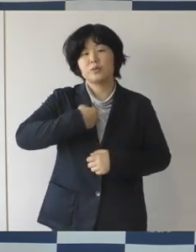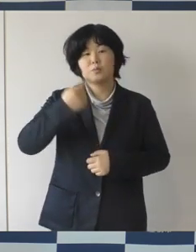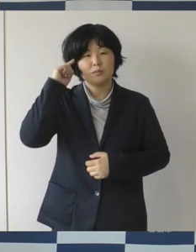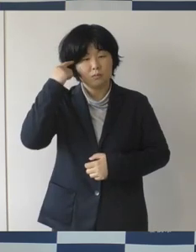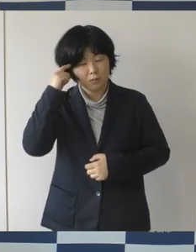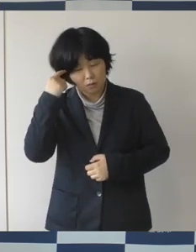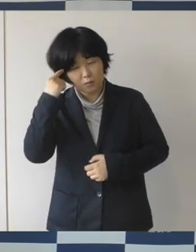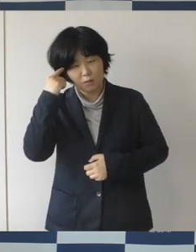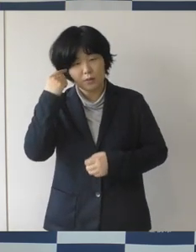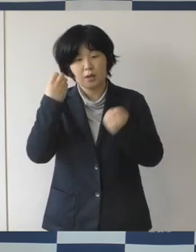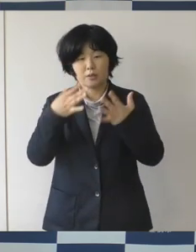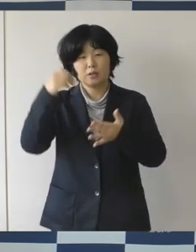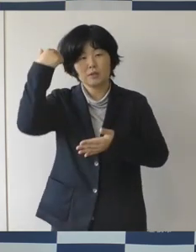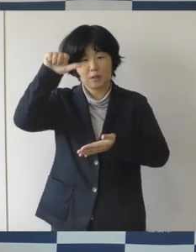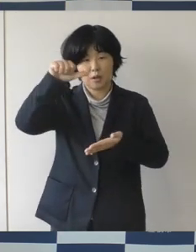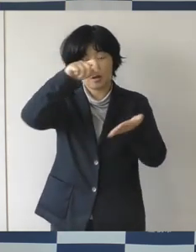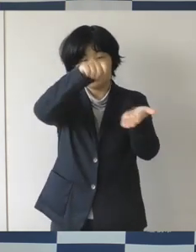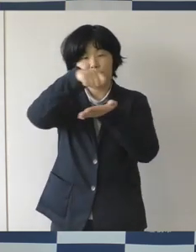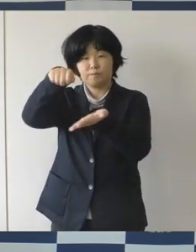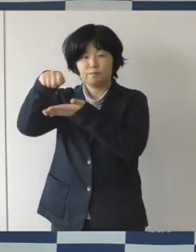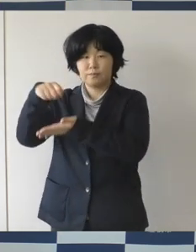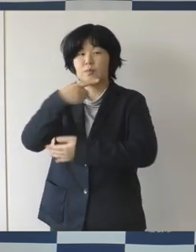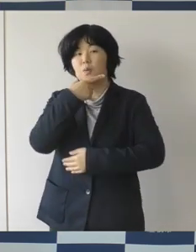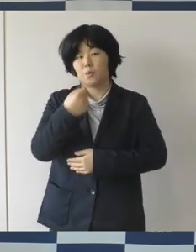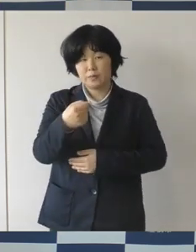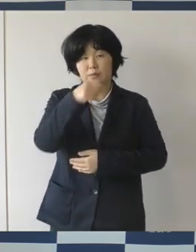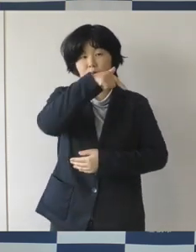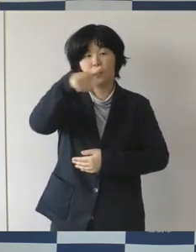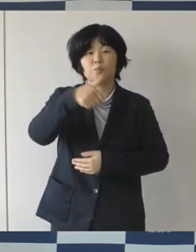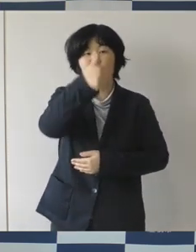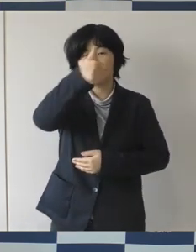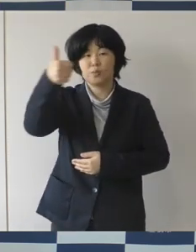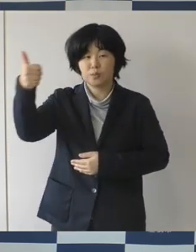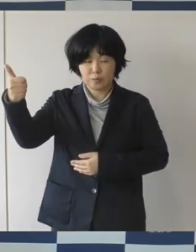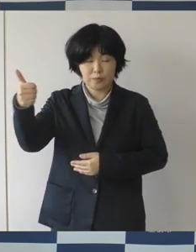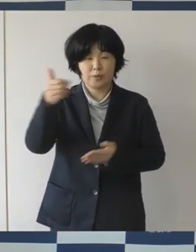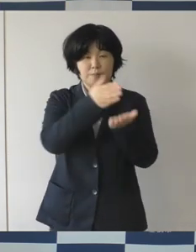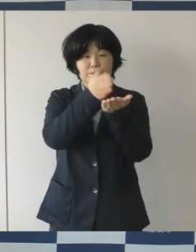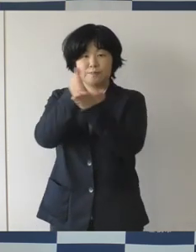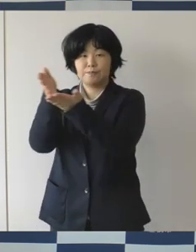失敗を恐れずに部長さんたちにはさまざまな提案をして頂きたい。